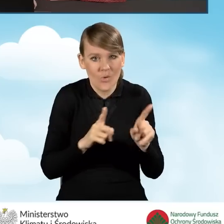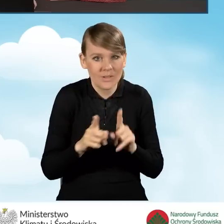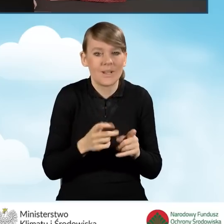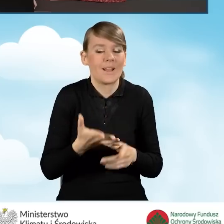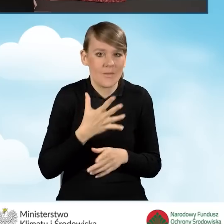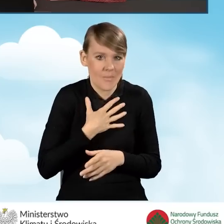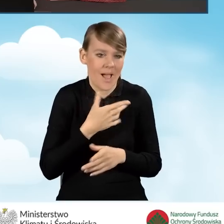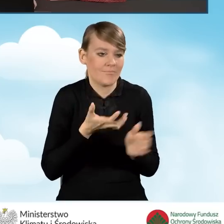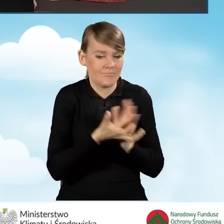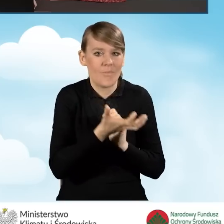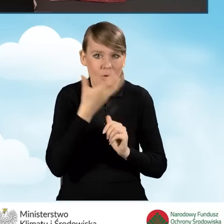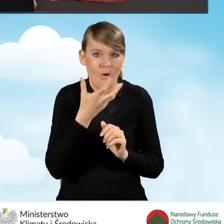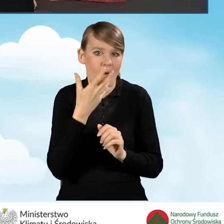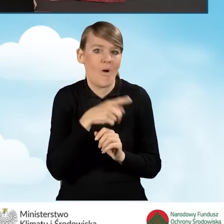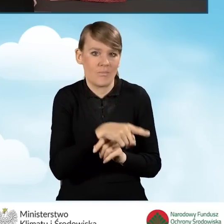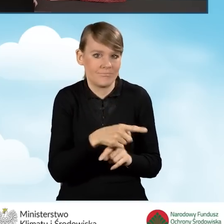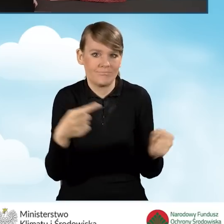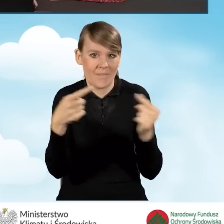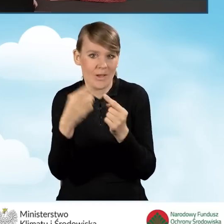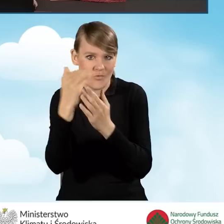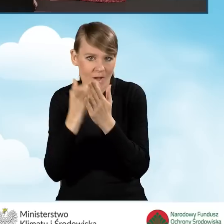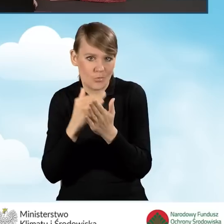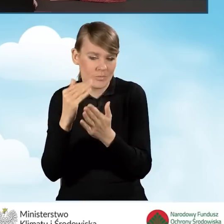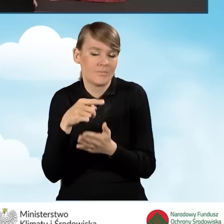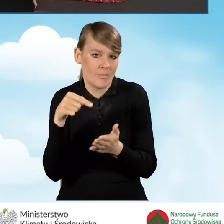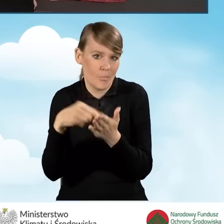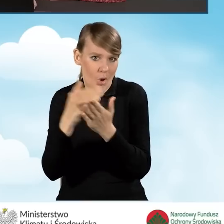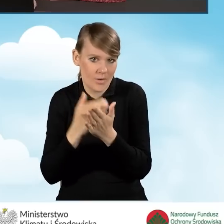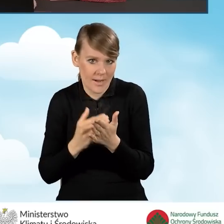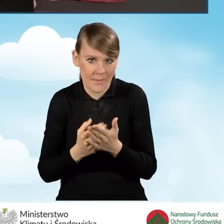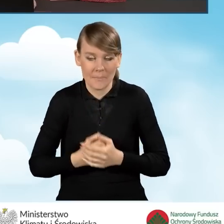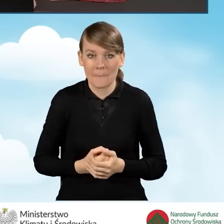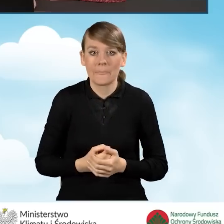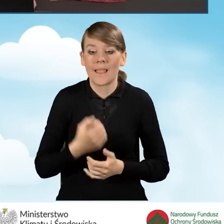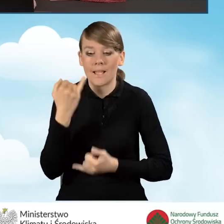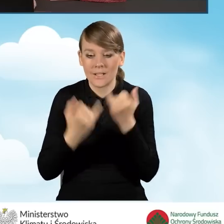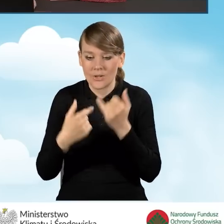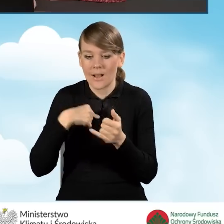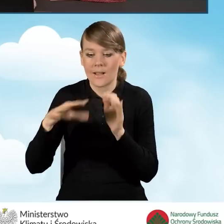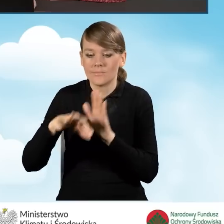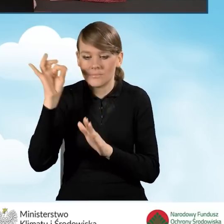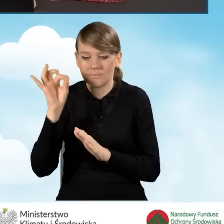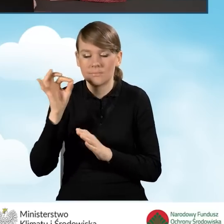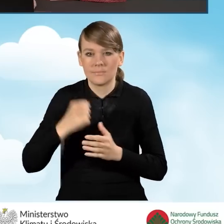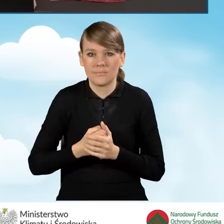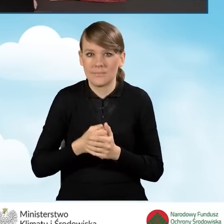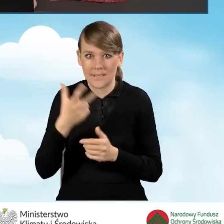które spełniają warunki programu. Natomiast w sytuacji, kiedy zaznaczymy w tym polu w tym miejscu nie,